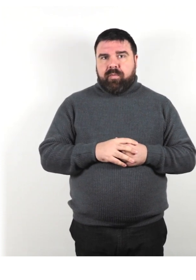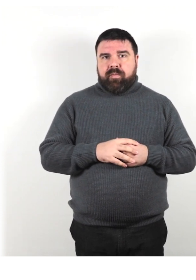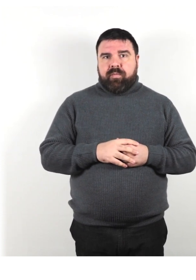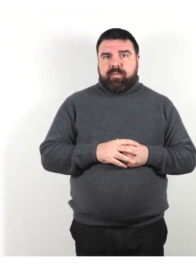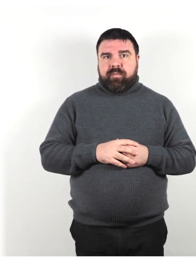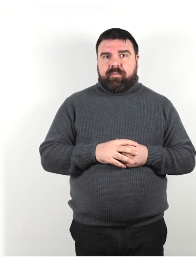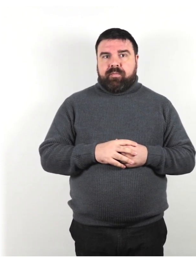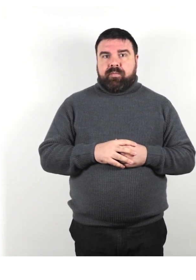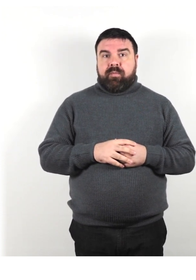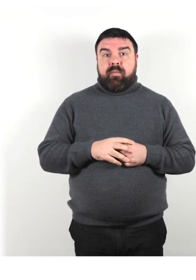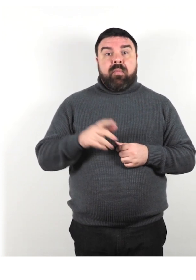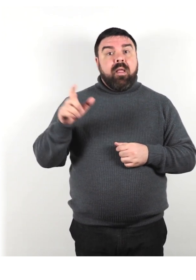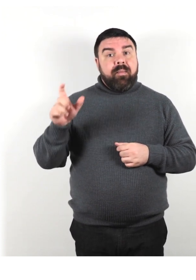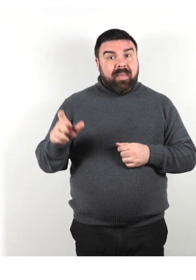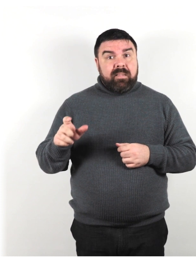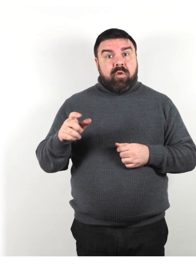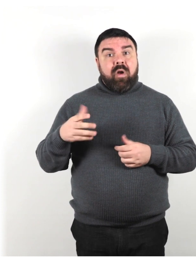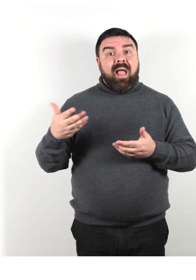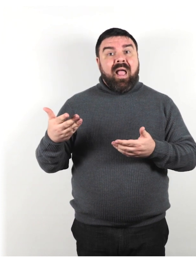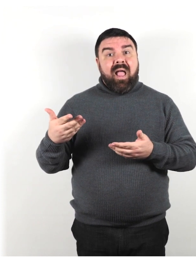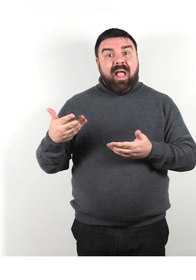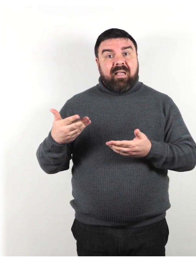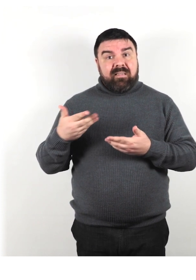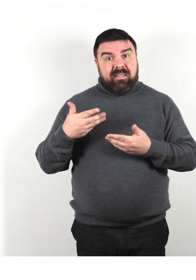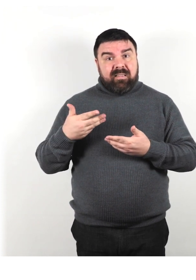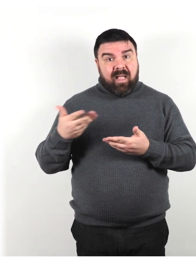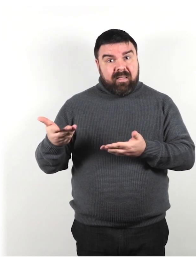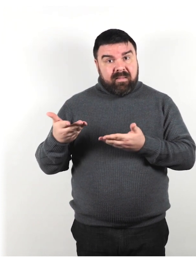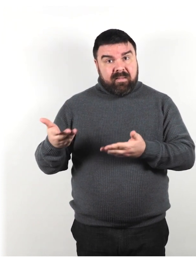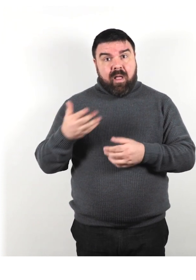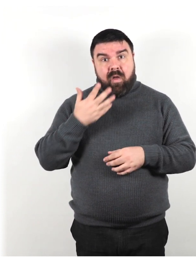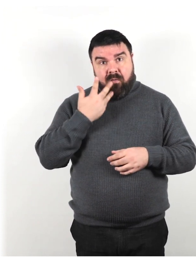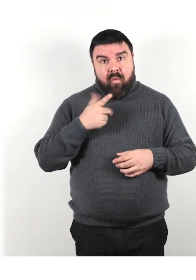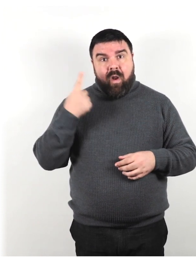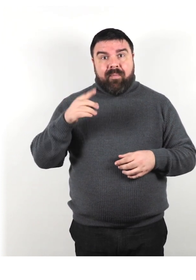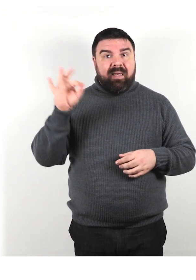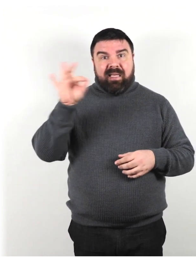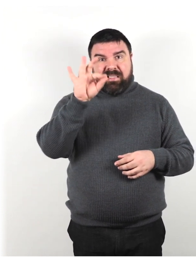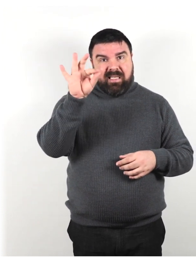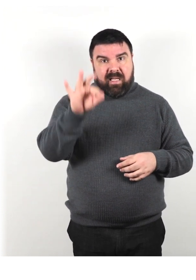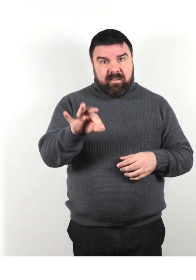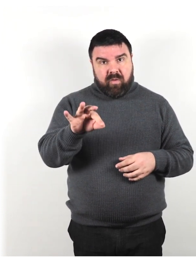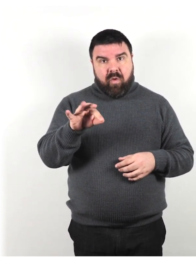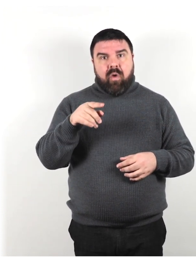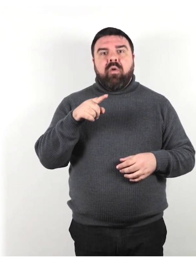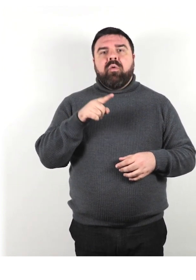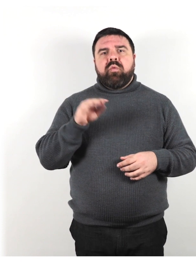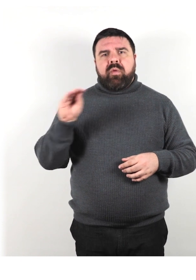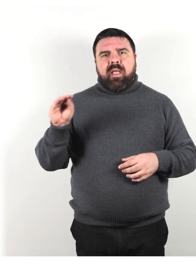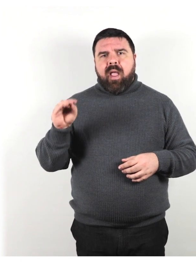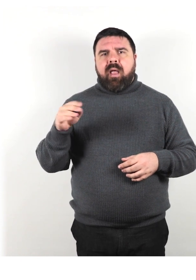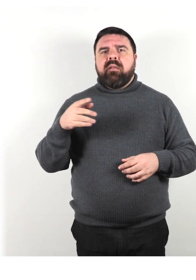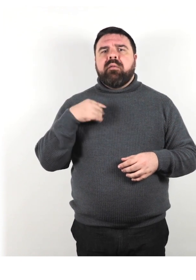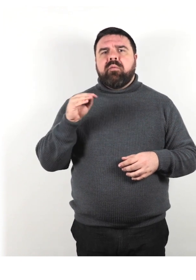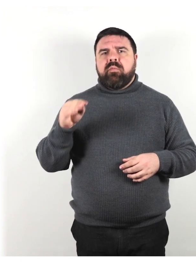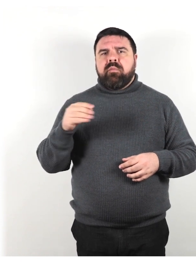Se le persone vogliono assistenza per raggiungere una destinazione, chiedi loro cosa puoi fare per essere il più utile possibile.